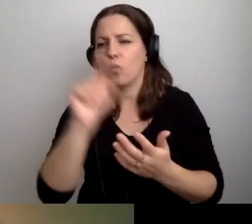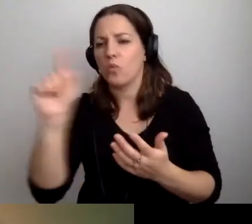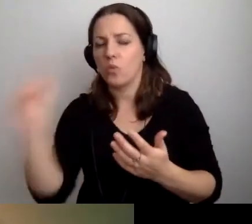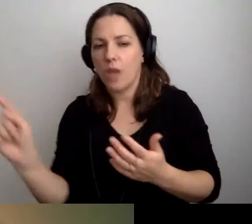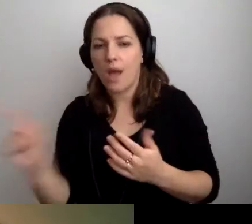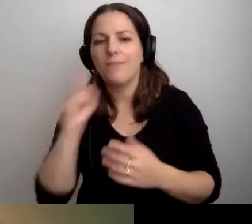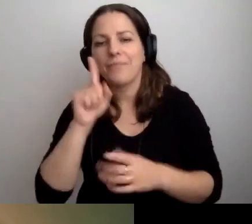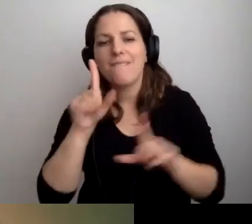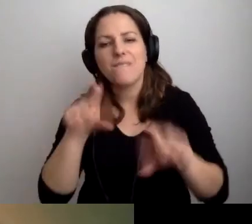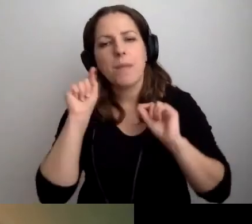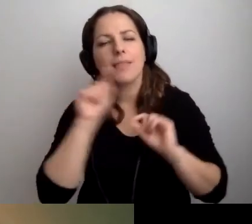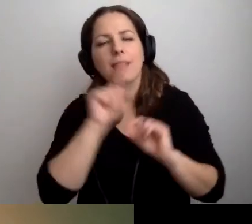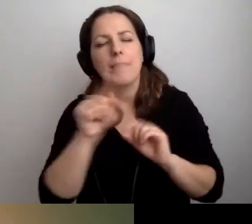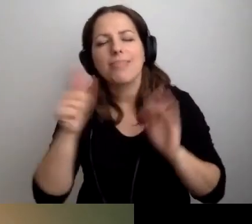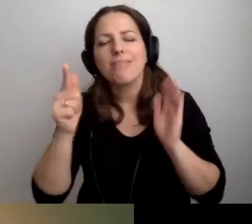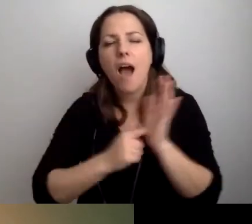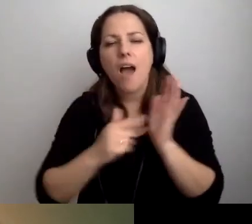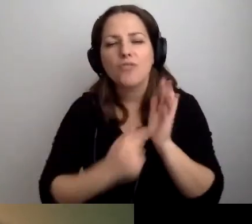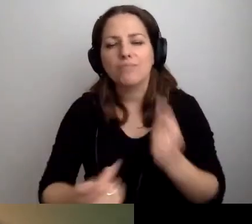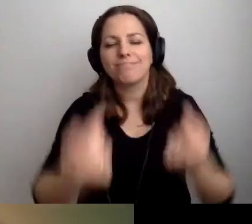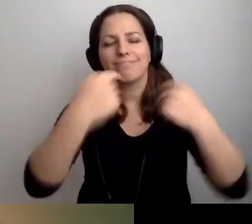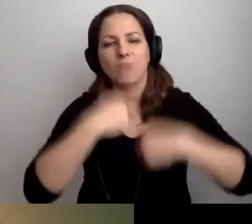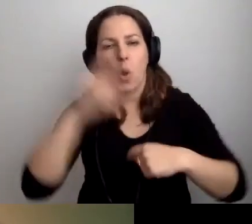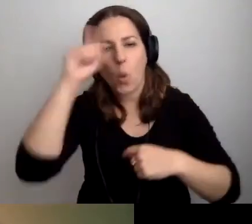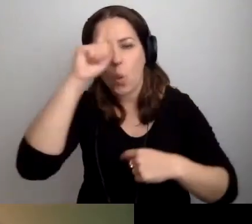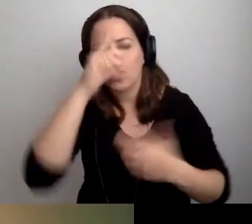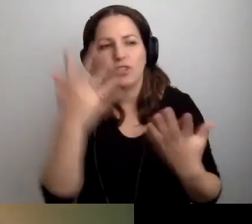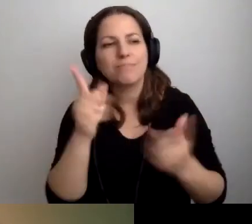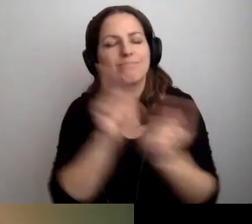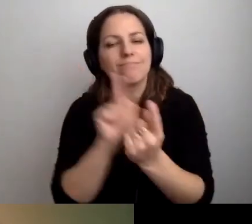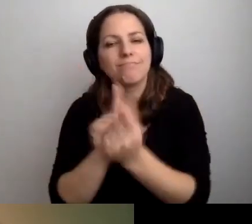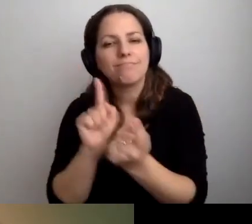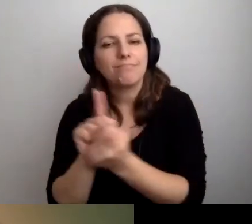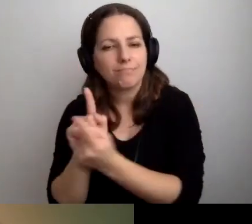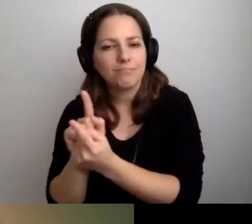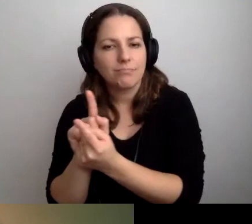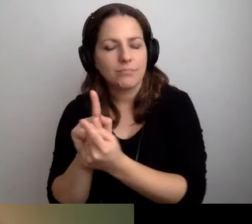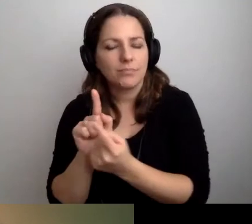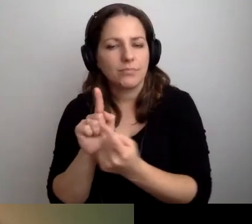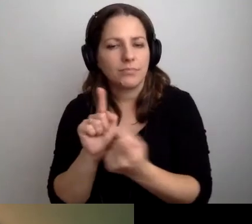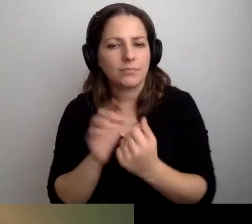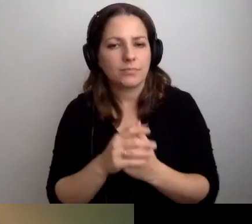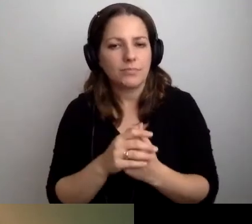to żeby wybrać te, gdzie najczęściej przychodzą ludzie. Gdzie najczęściej spotykamy się z petentami.